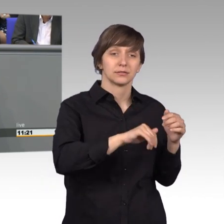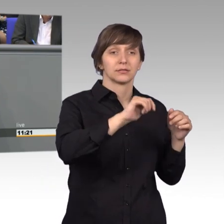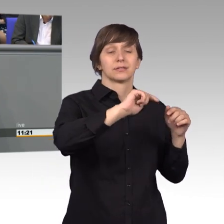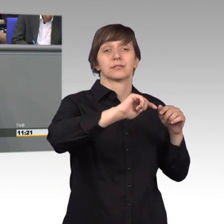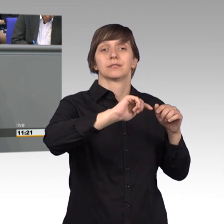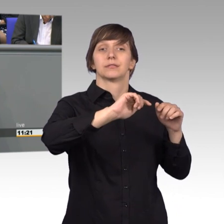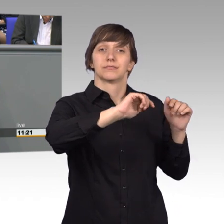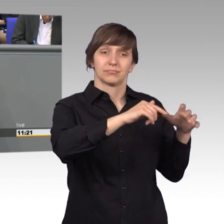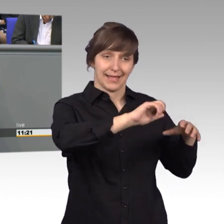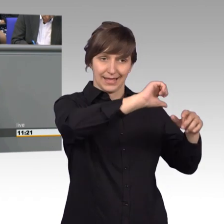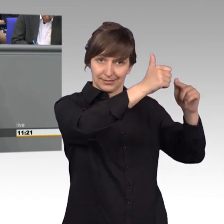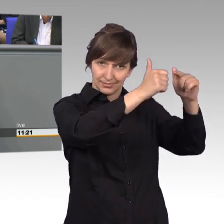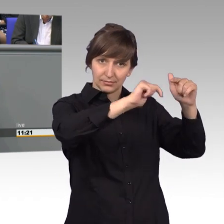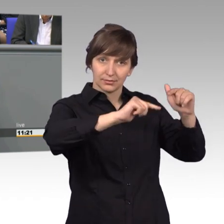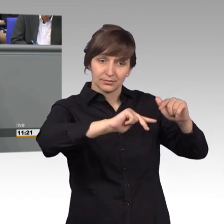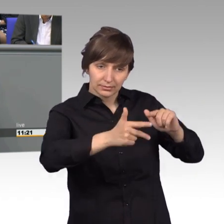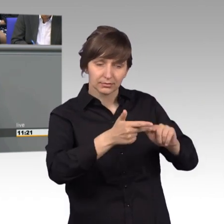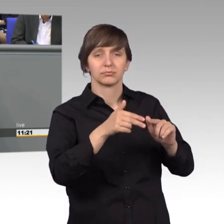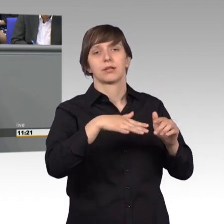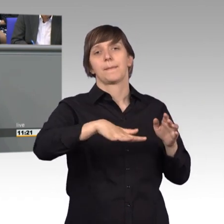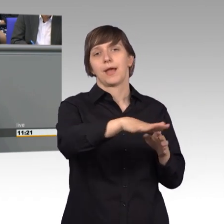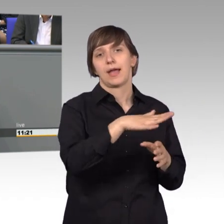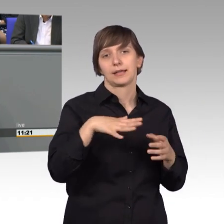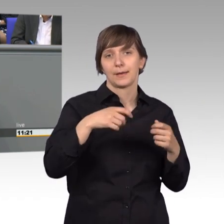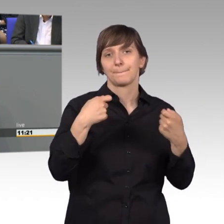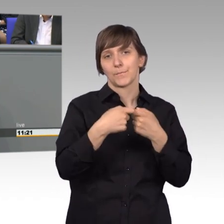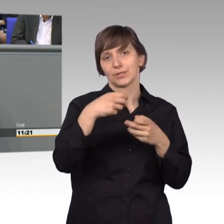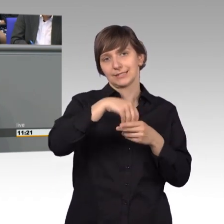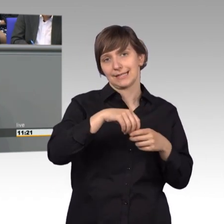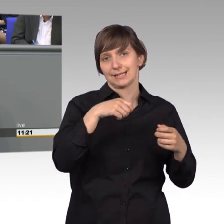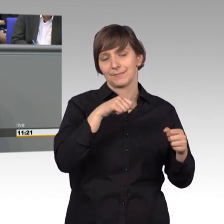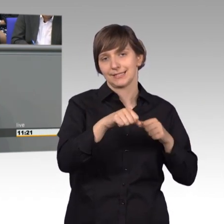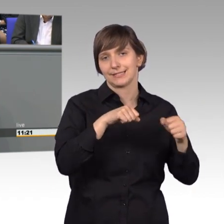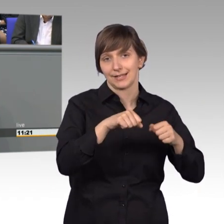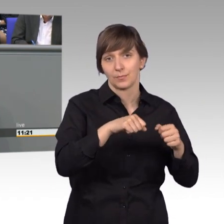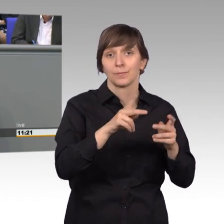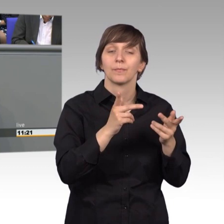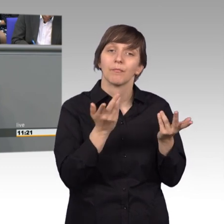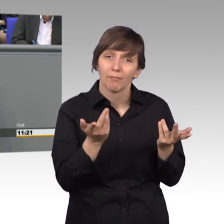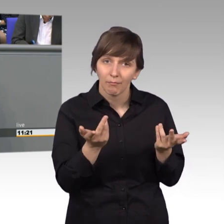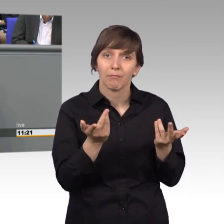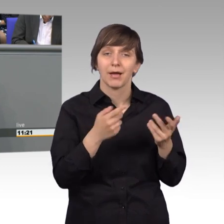aus dem Bereich des Bundesinnenministeriums, wobei die Zahl der Asylpetitionen sogar stark gesunken ist,